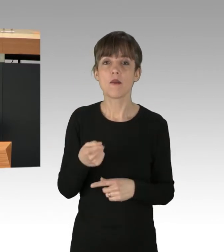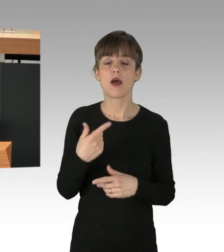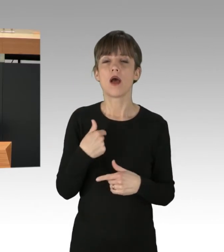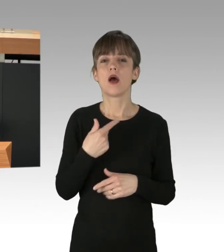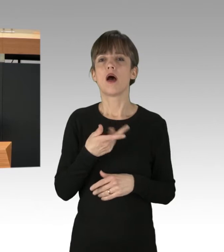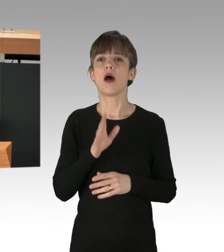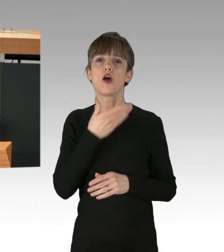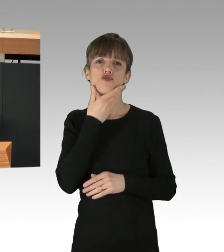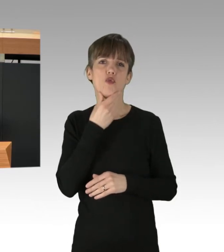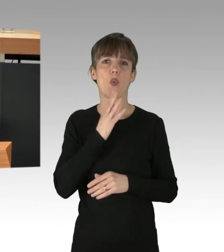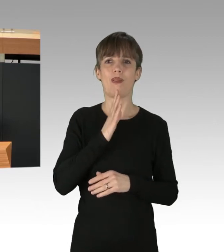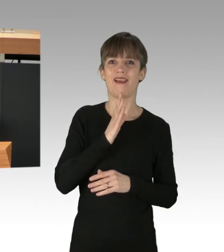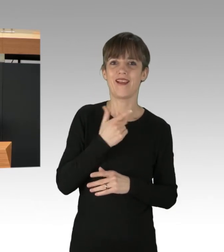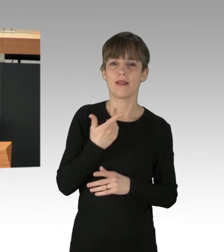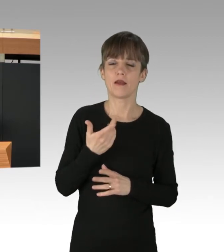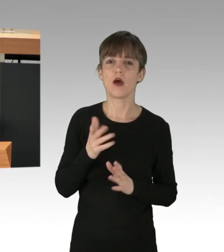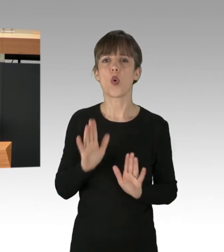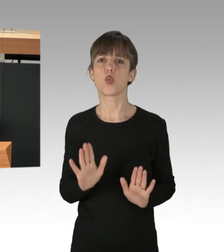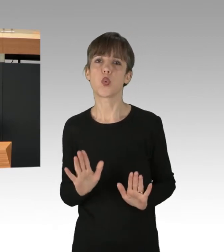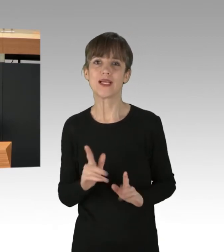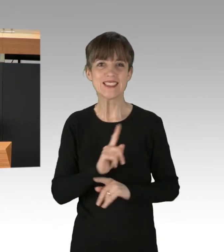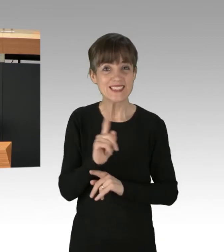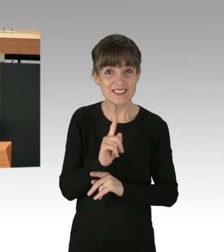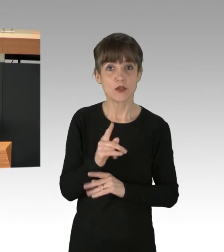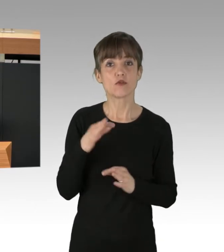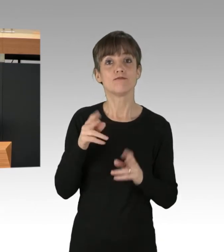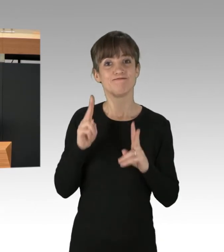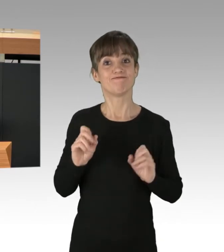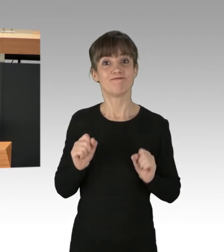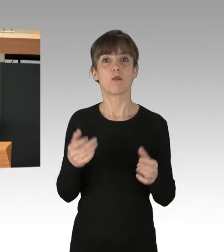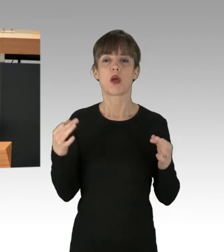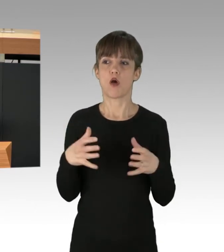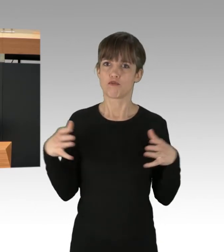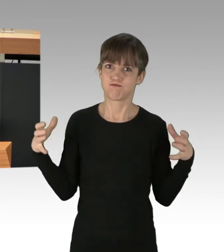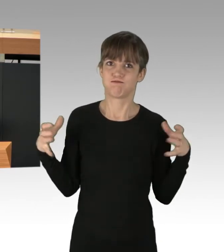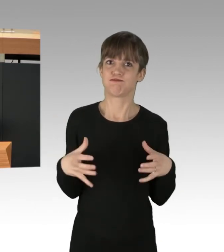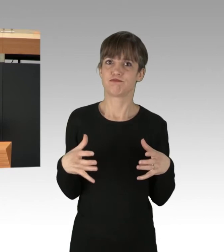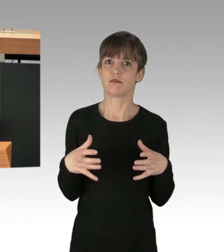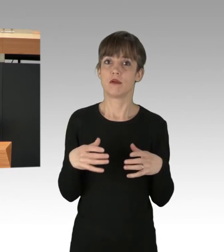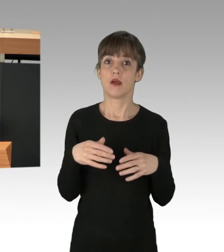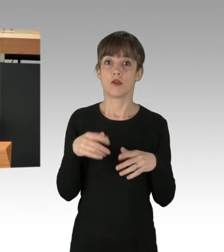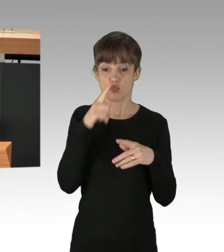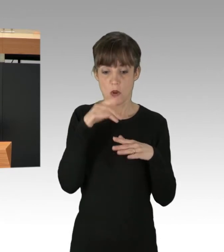Um der Klimakatastrophe zu begegnen, brauchen wir eine schlagkräftige und breite soziale Bewegung, die weit über parlamentarische Maßnahmen hinausgeht.